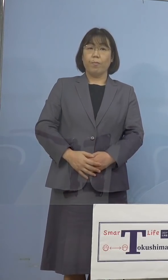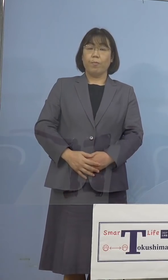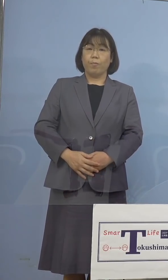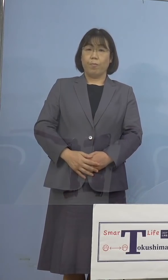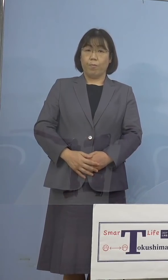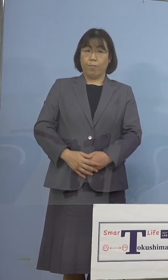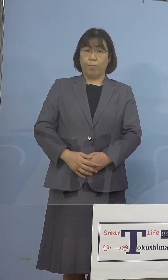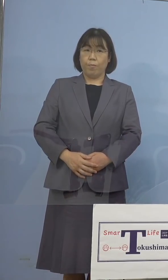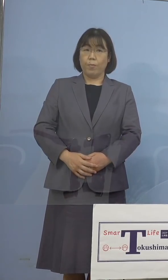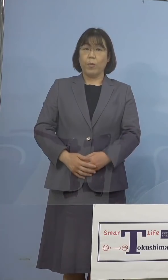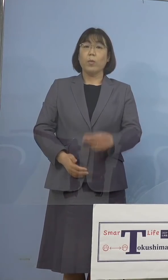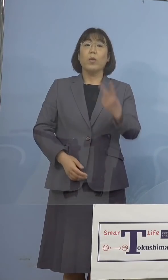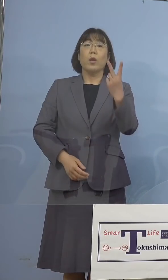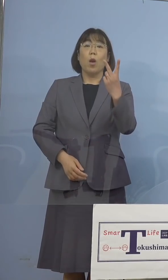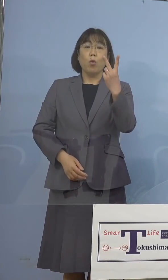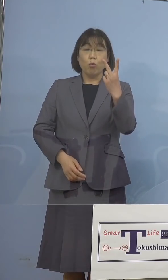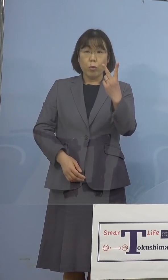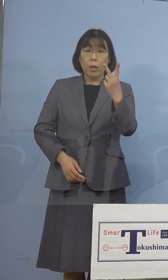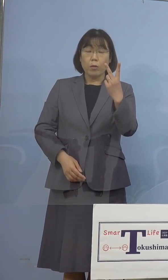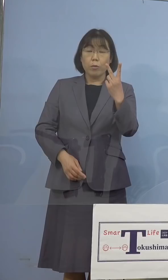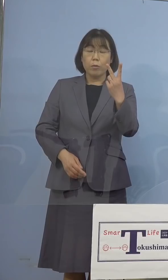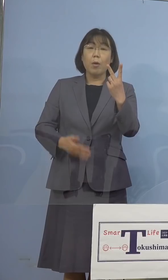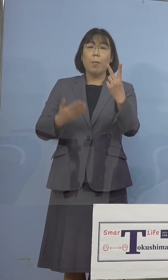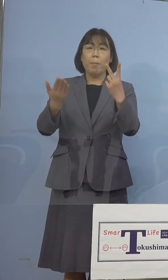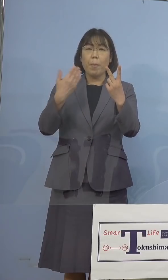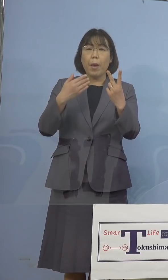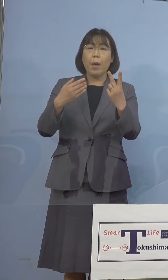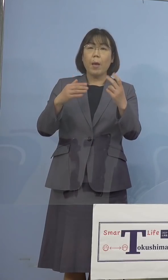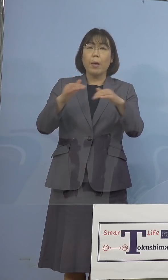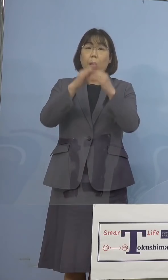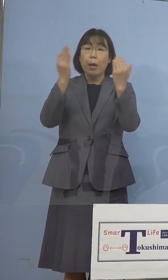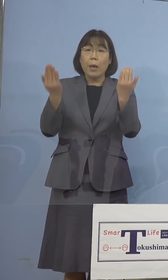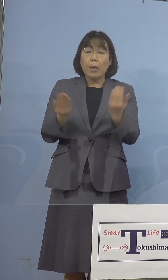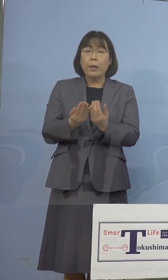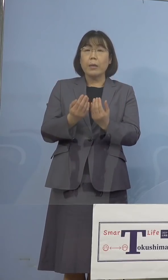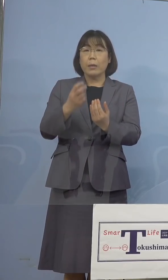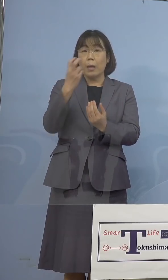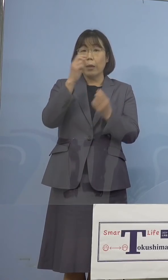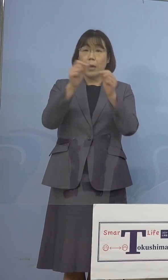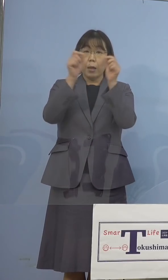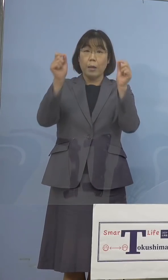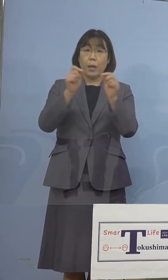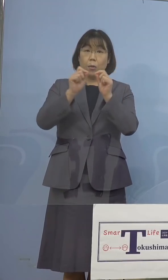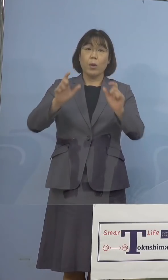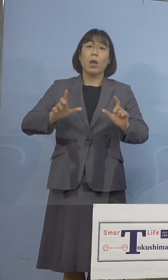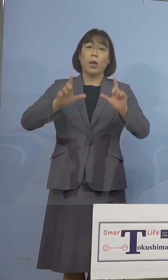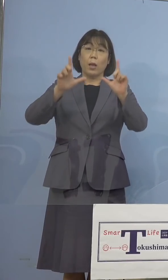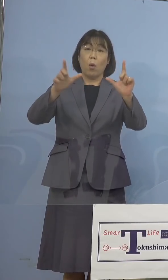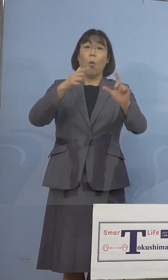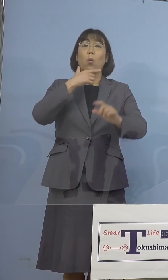ここで2つの一斉検査の結果について ご報告を申し上げたいと思います